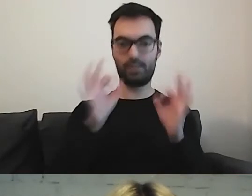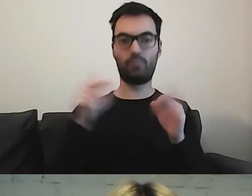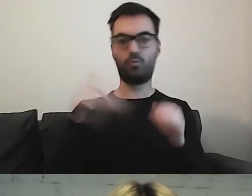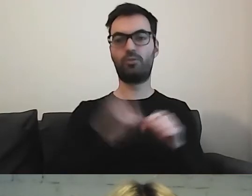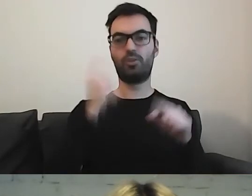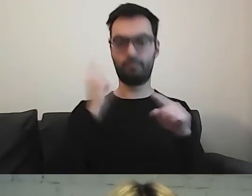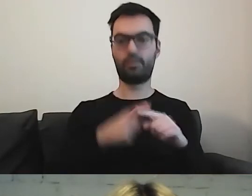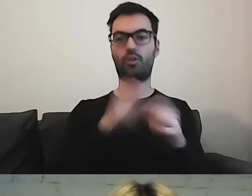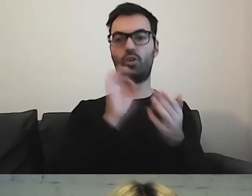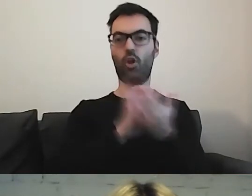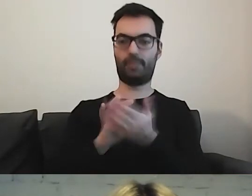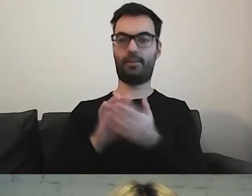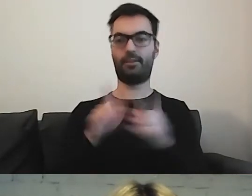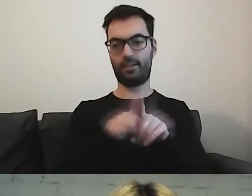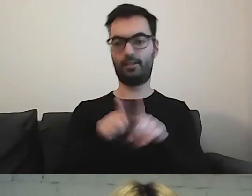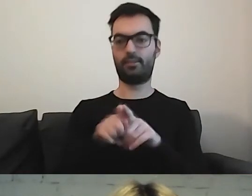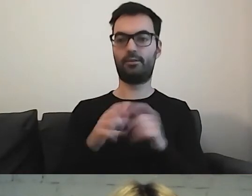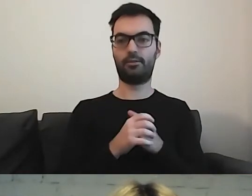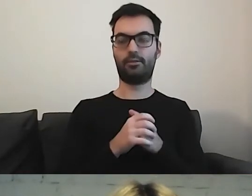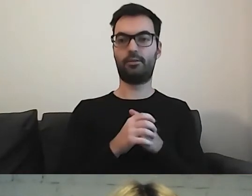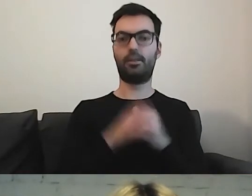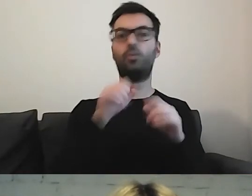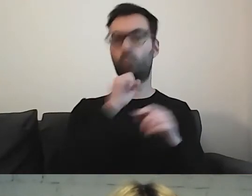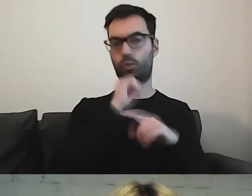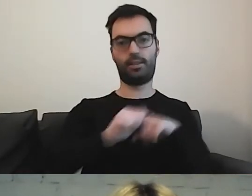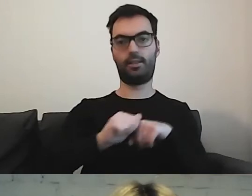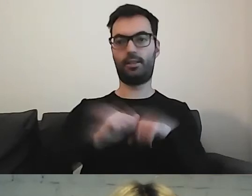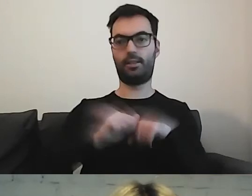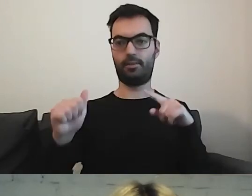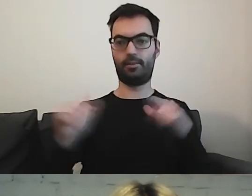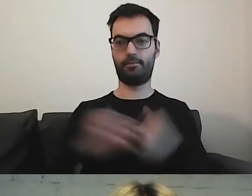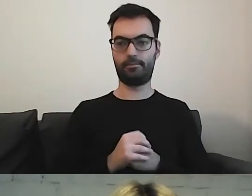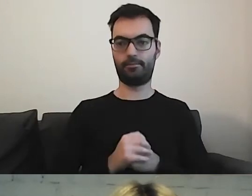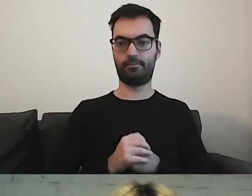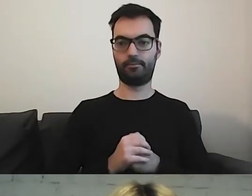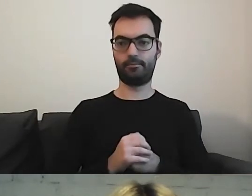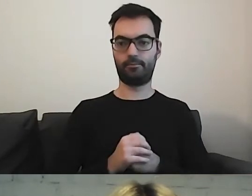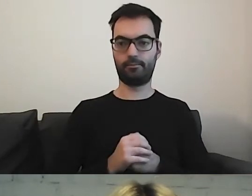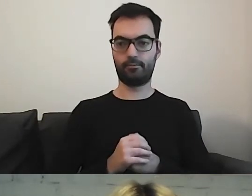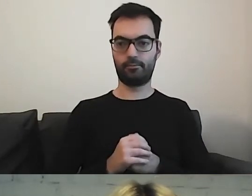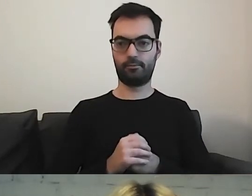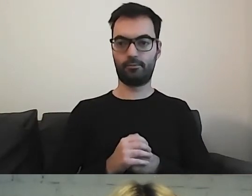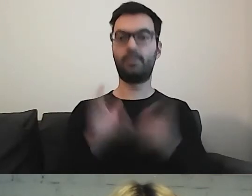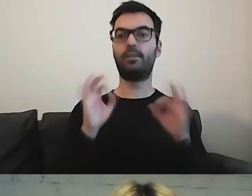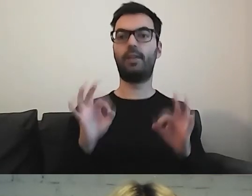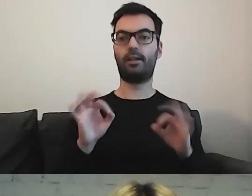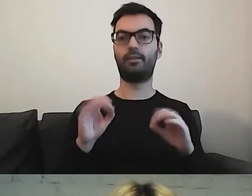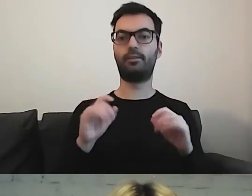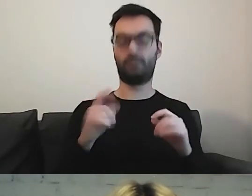i dosyć dużej dyscypliny. To, co przygotowaliśmy dla warszawskich instytucji -